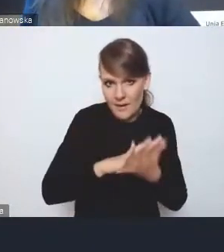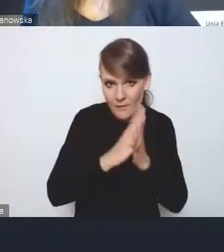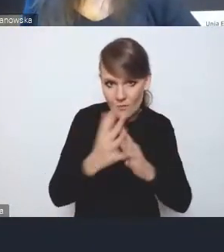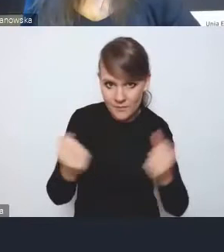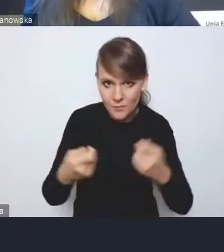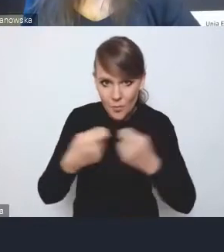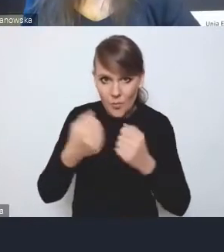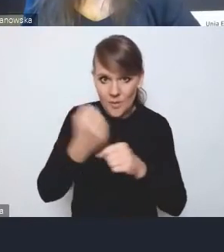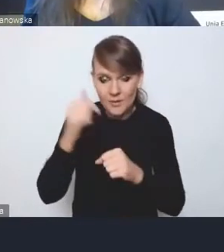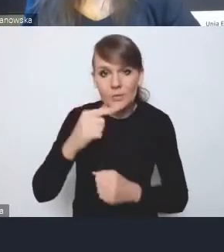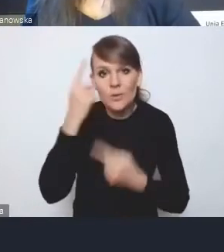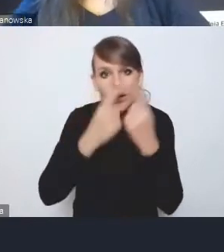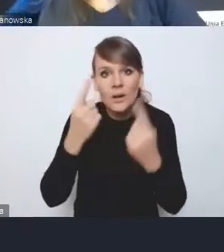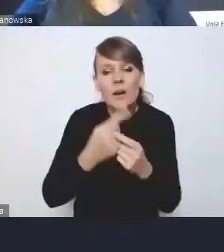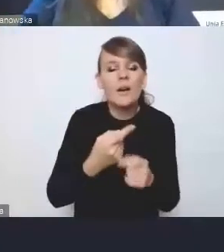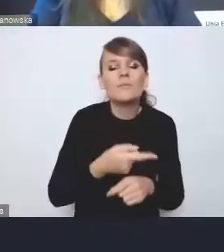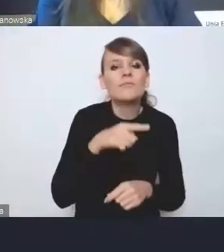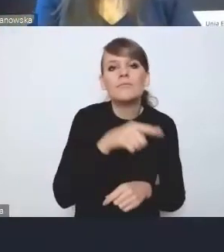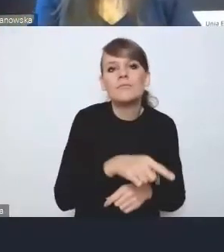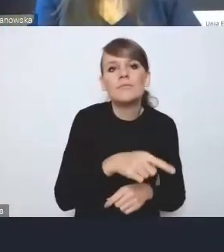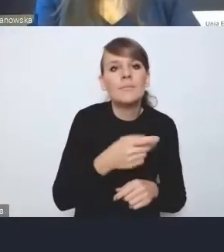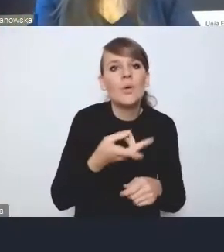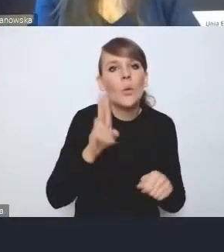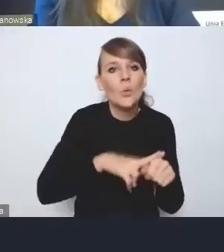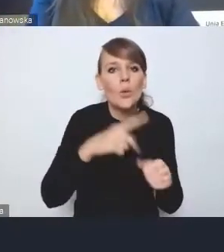za które elementy przestrzenne powinna odpowiadać metropolia, a nie gminy,